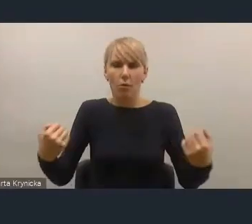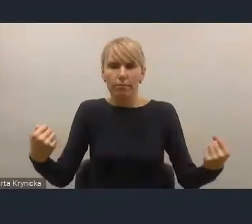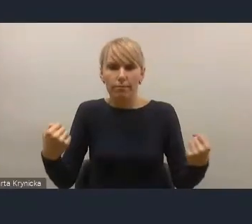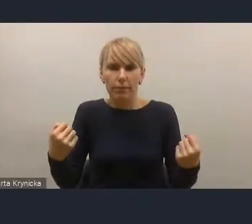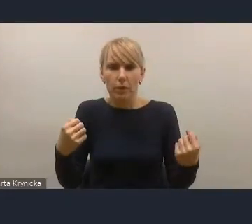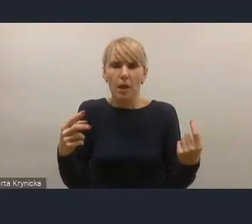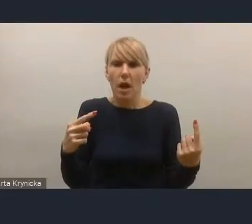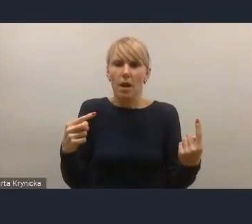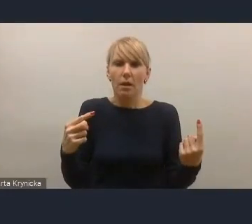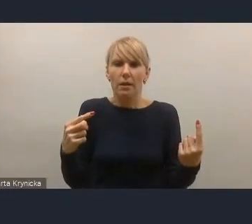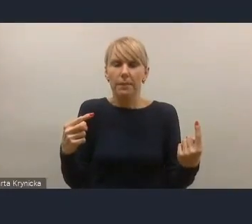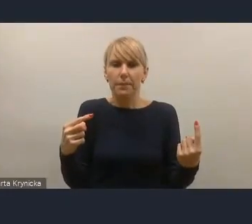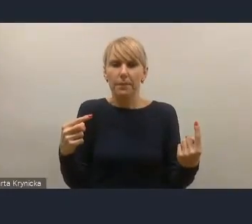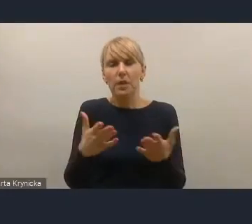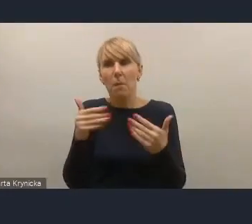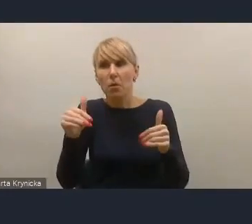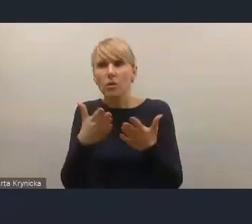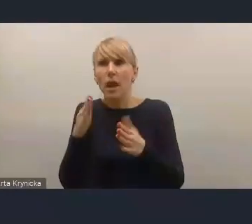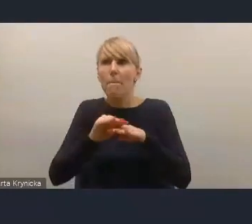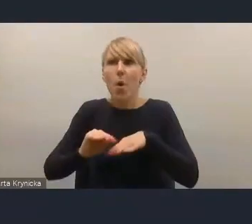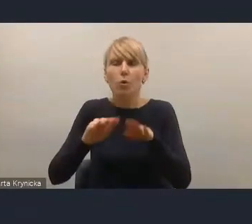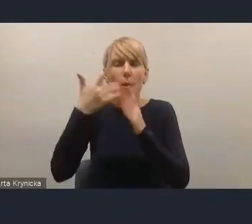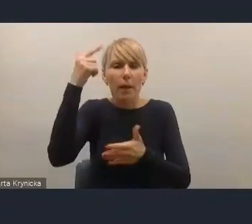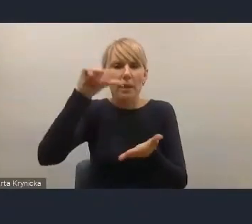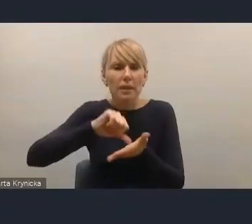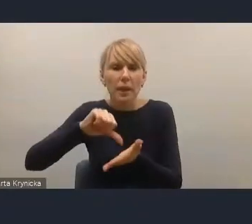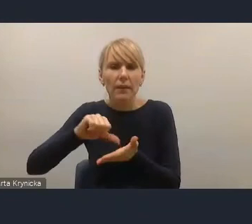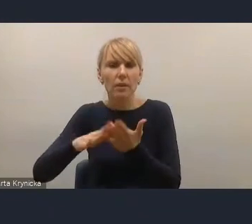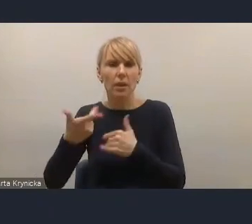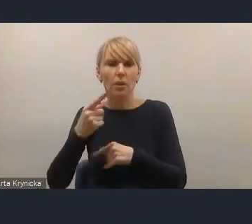być może pewnych rozwiązań prawnych wręczy wymuszających